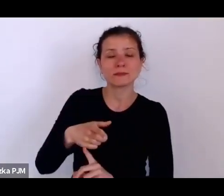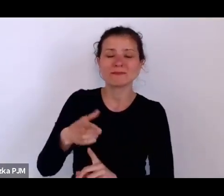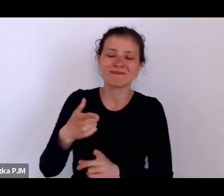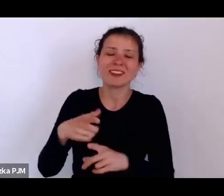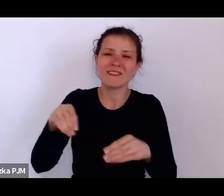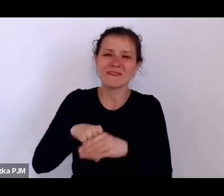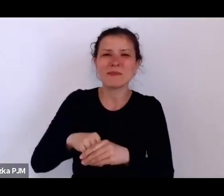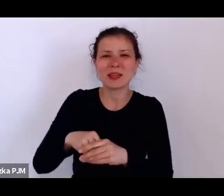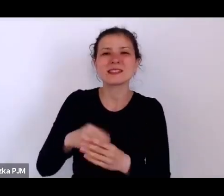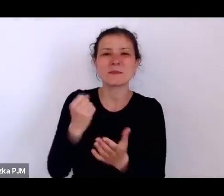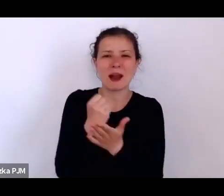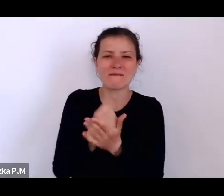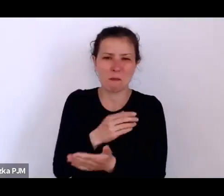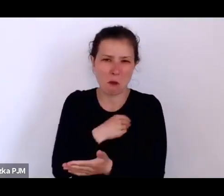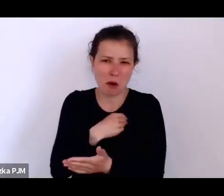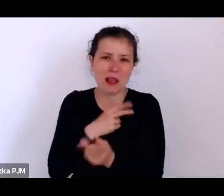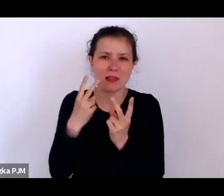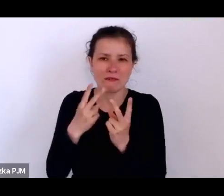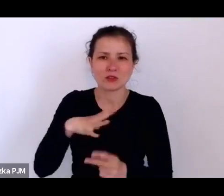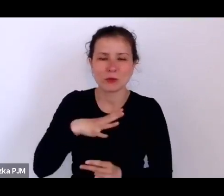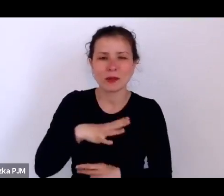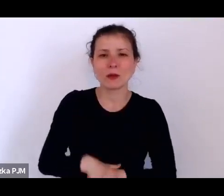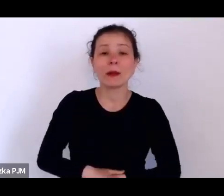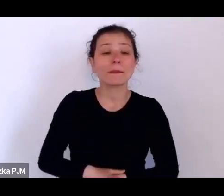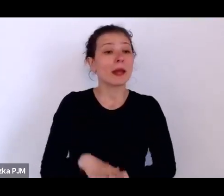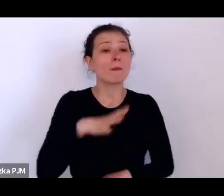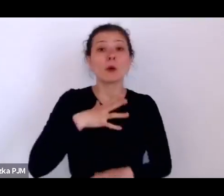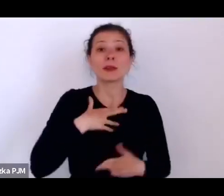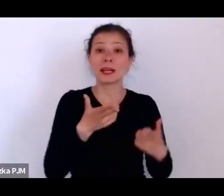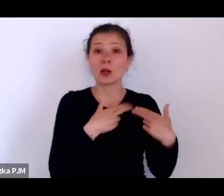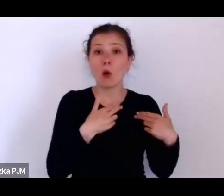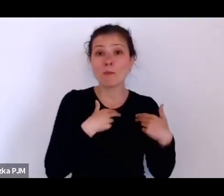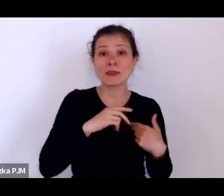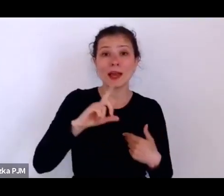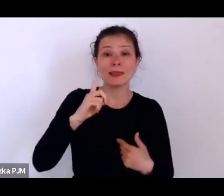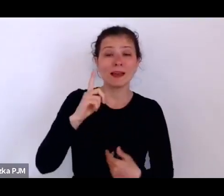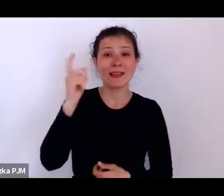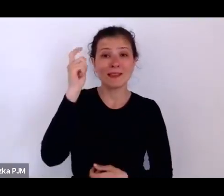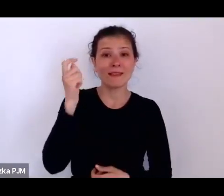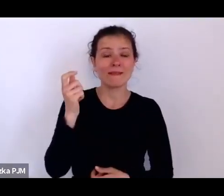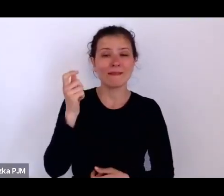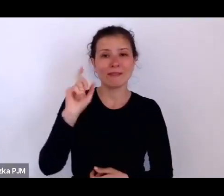Podobno były takie komitety dworcowe, które czekały na pociągi przyjeżdzające z prowincji